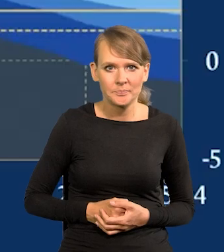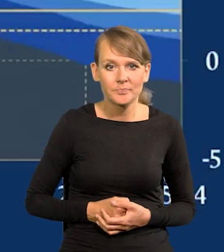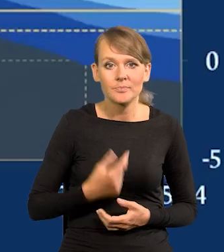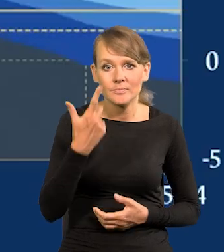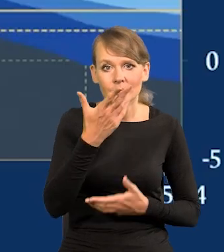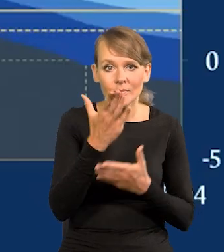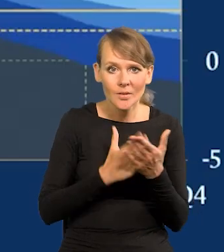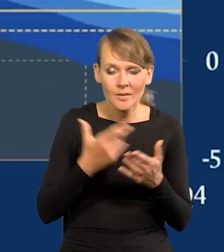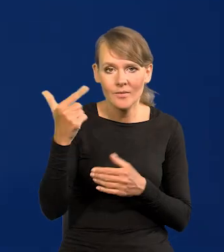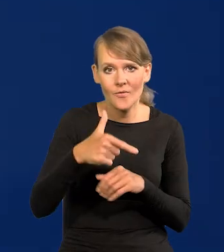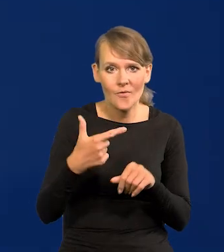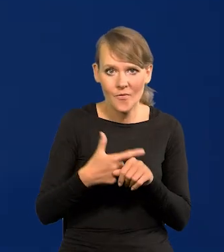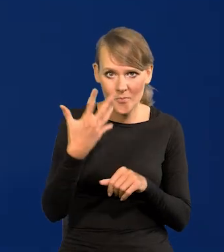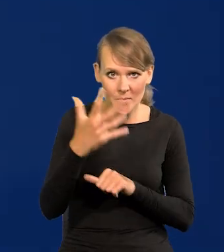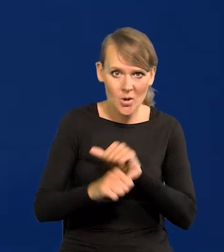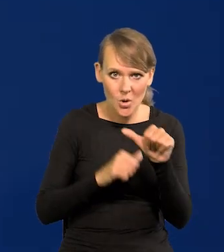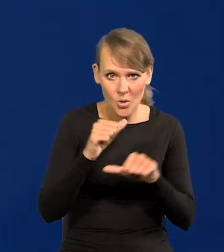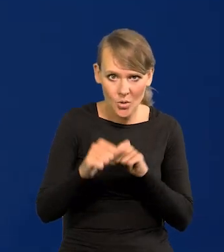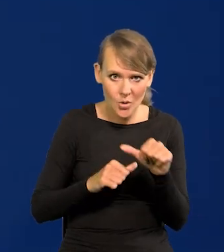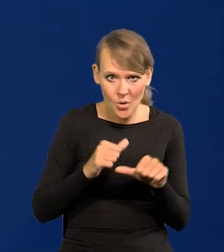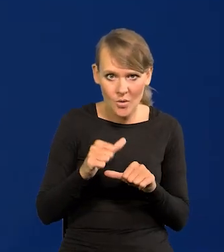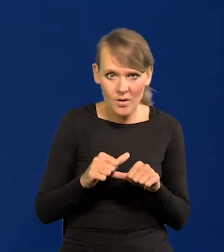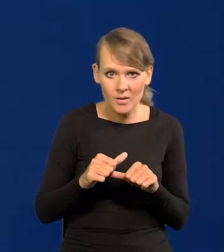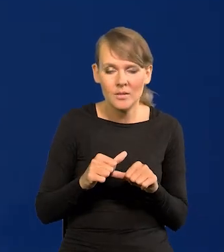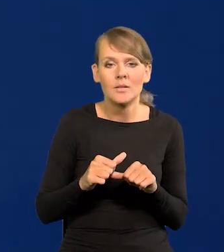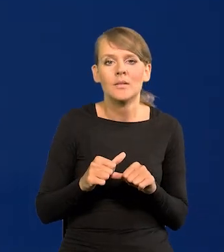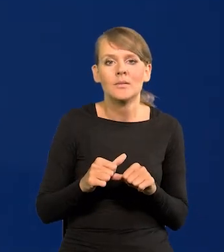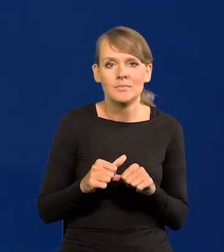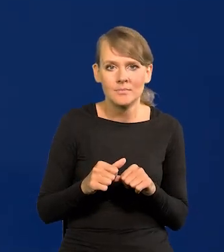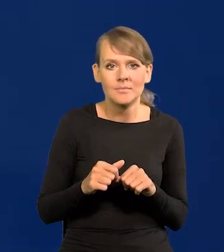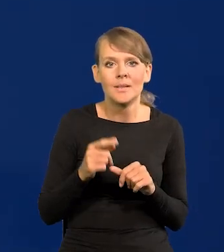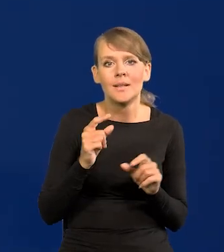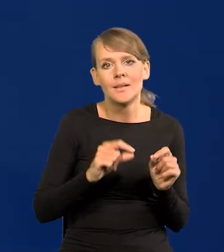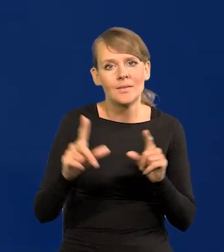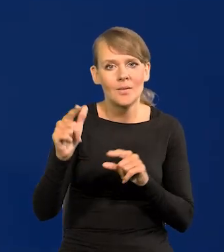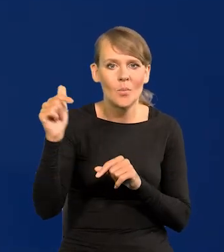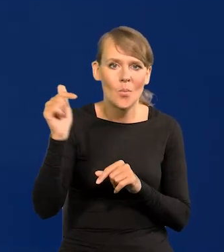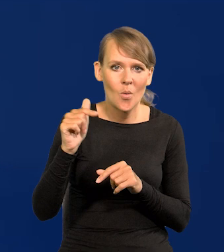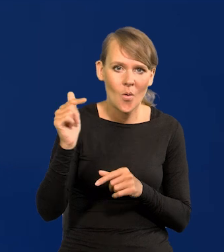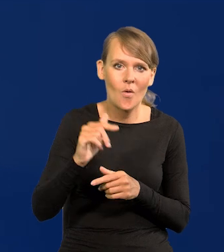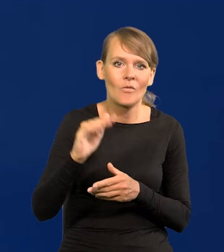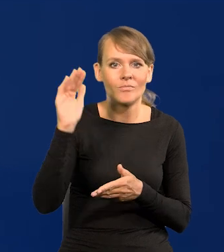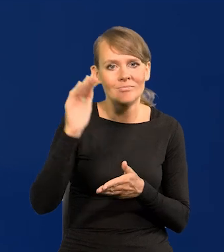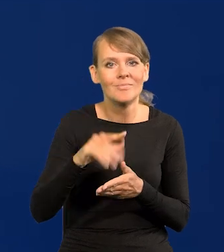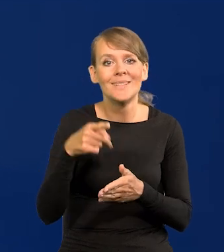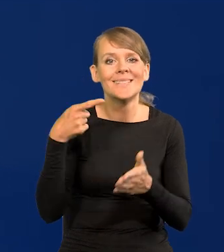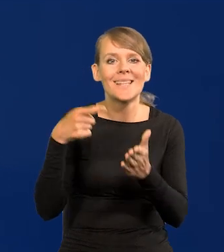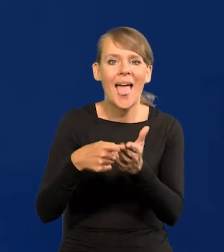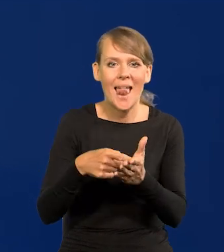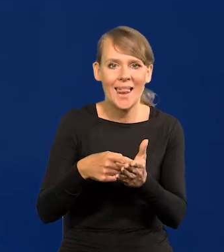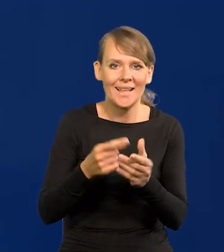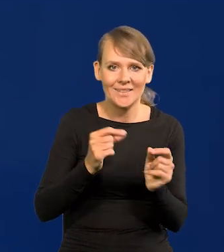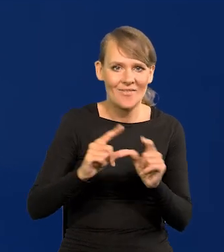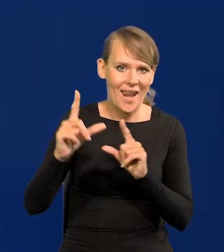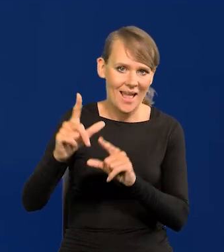I w drugiej połowie 2025 inflacja powinna zejść do naszego celu inflacyjnego NBP.